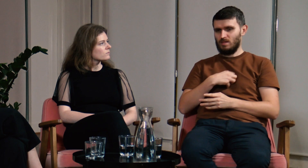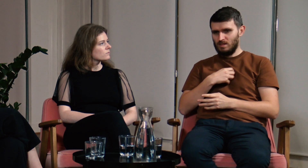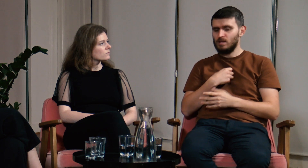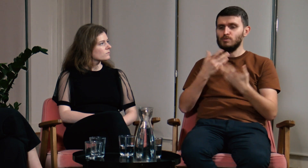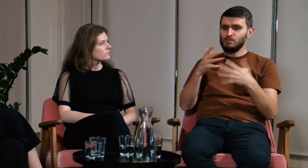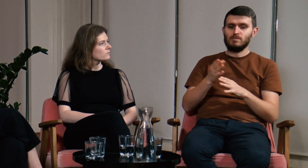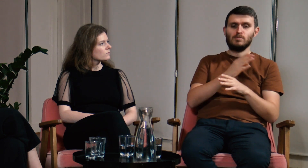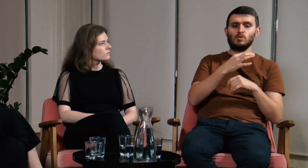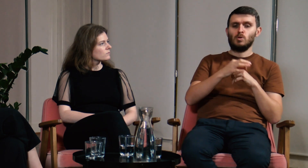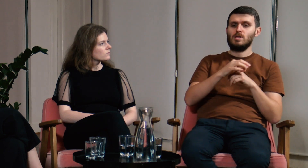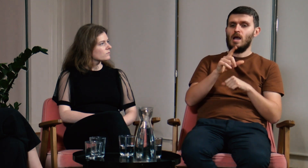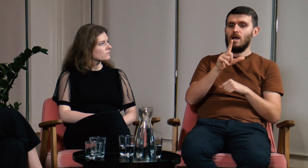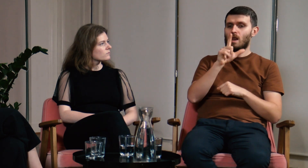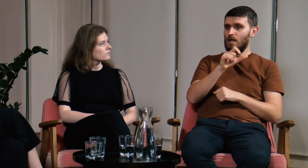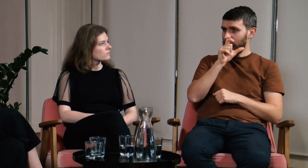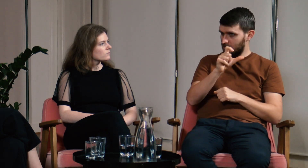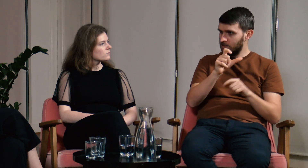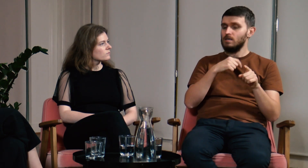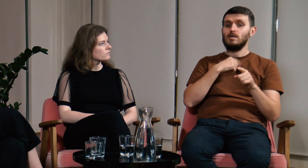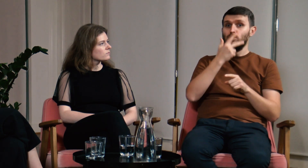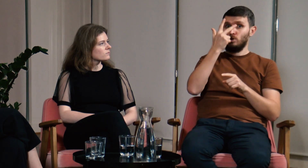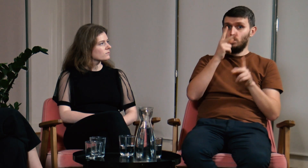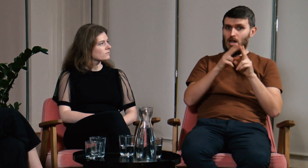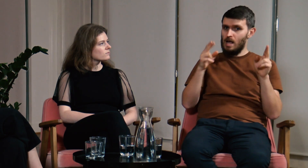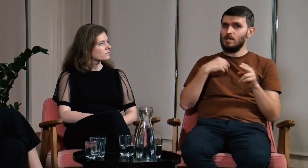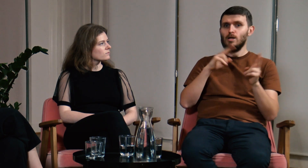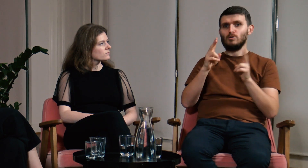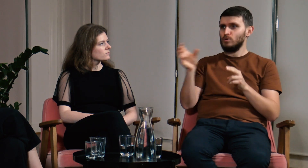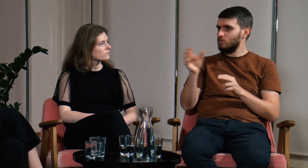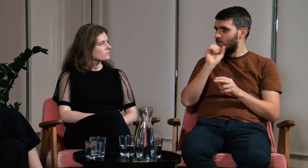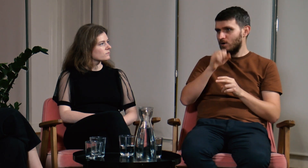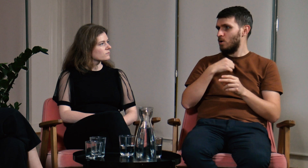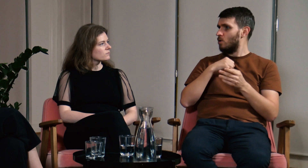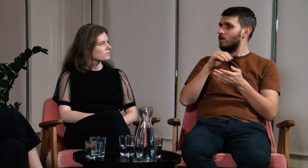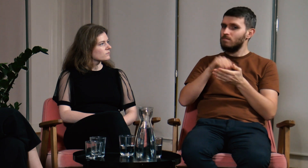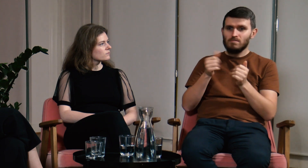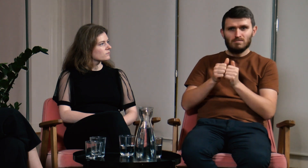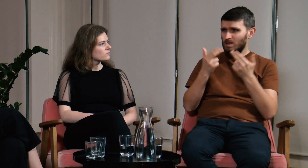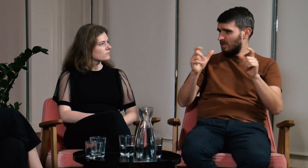Na studiach licencjackich nie miałem zapewnionej dostępności, nie było tłumacza PJM, ani asystenta notującego.